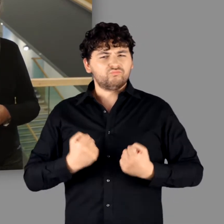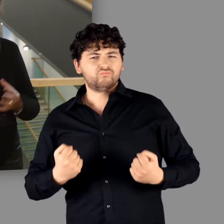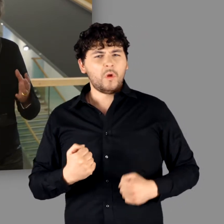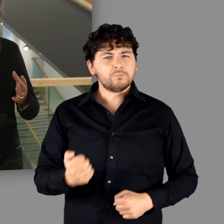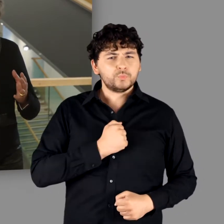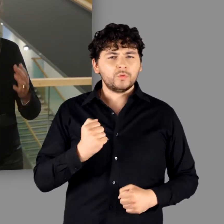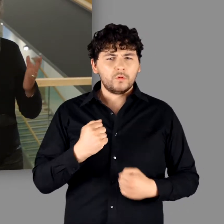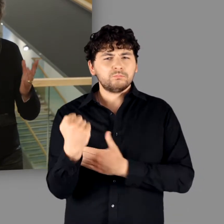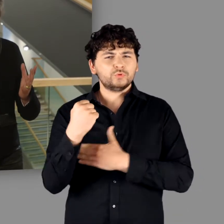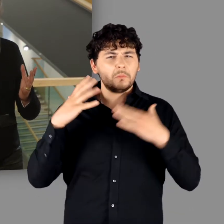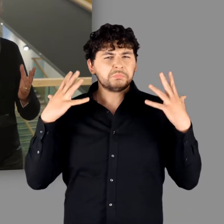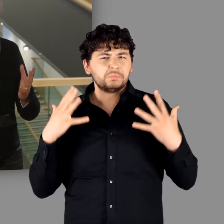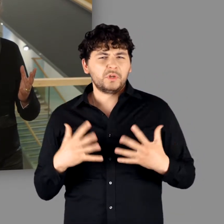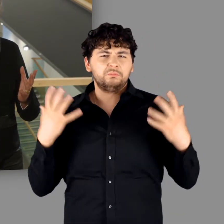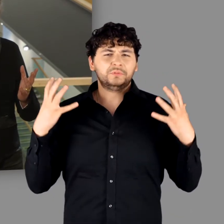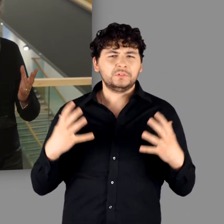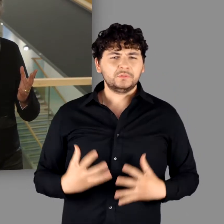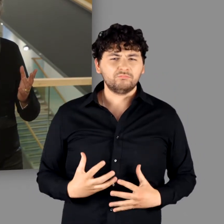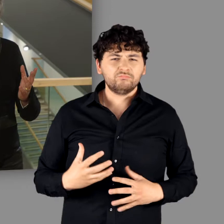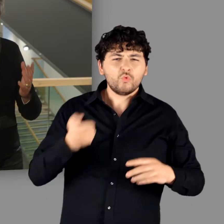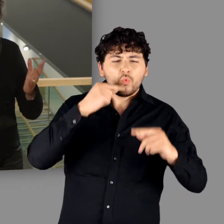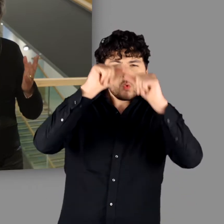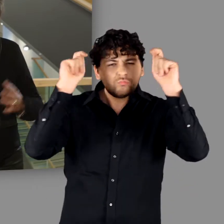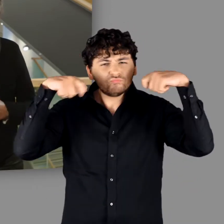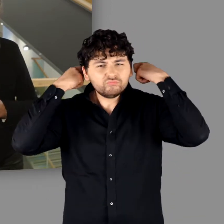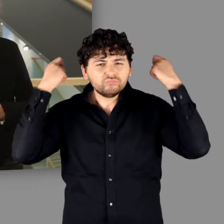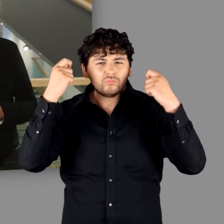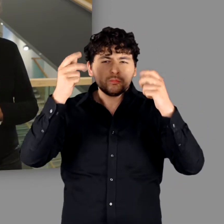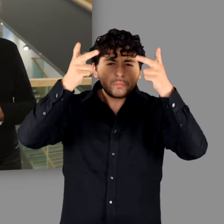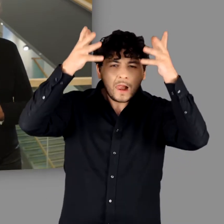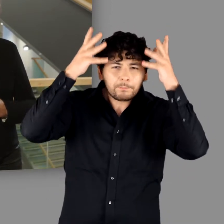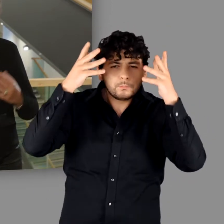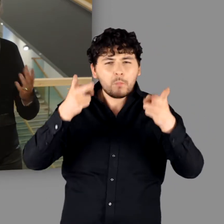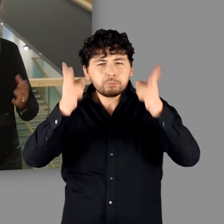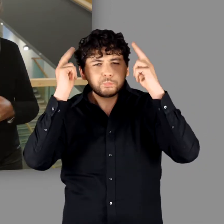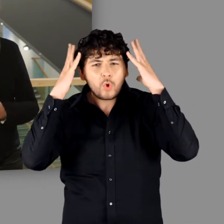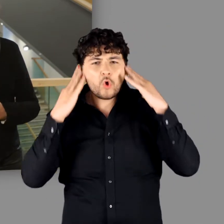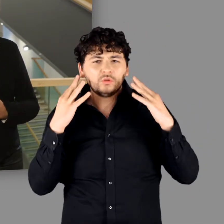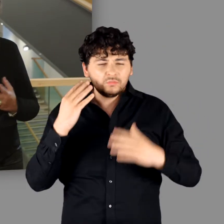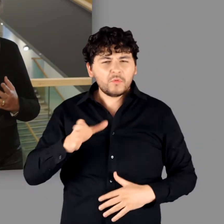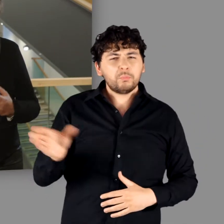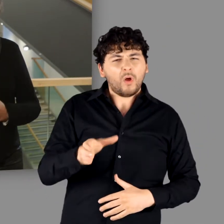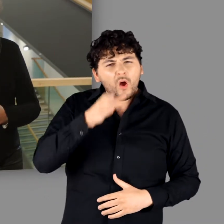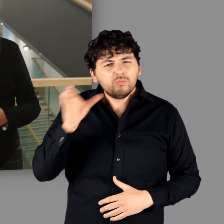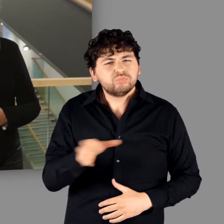Kühne, freiheitsliebende Krieger? Rot-blonde Muskelmänner mit Helmen bei Trinkgelagen?